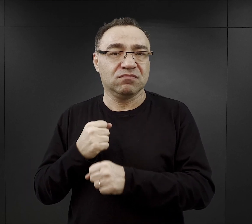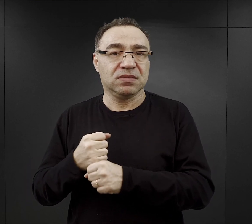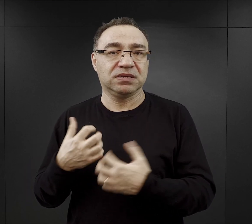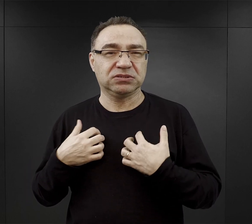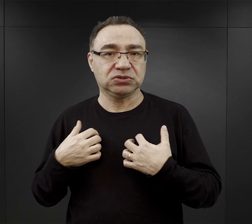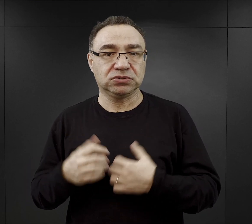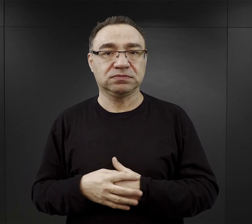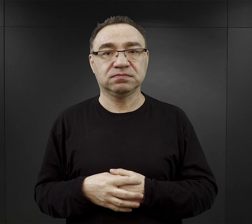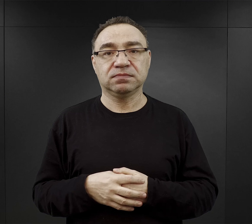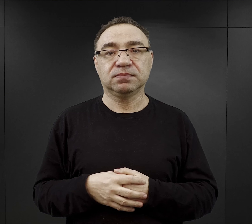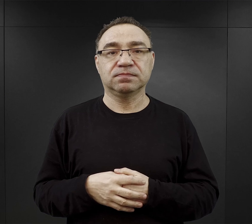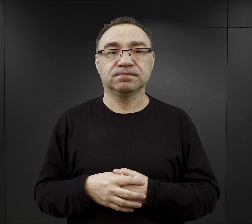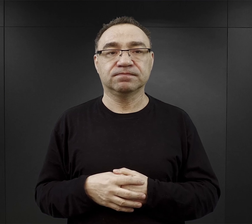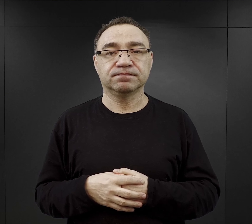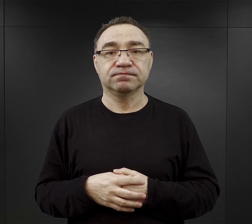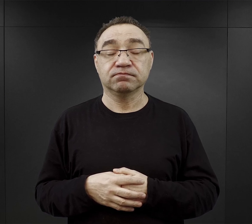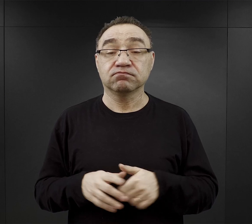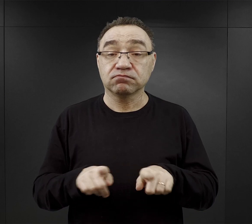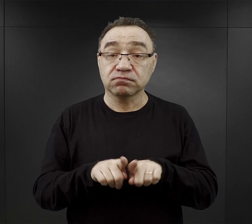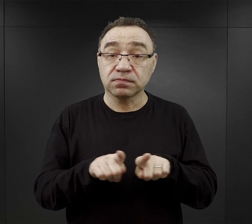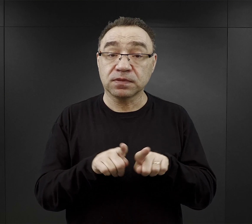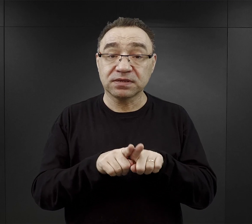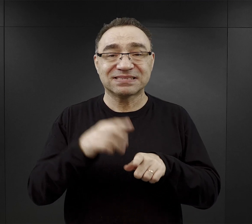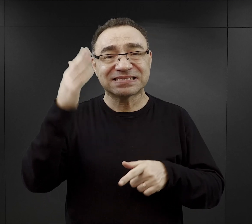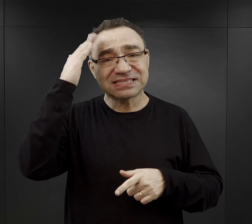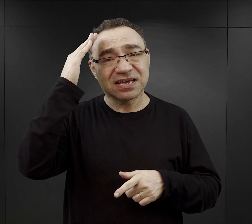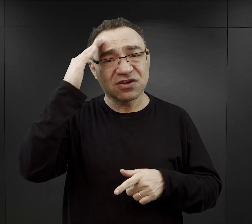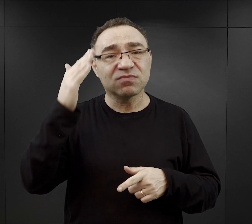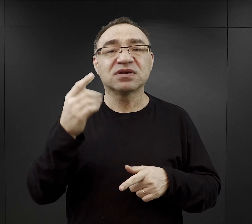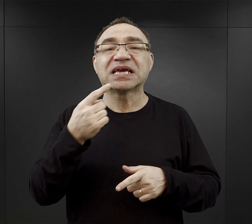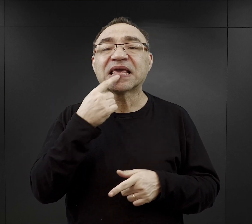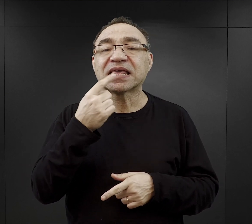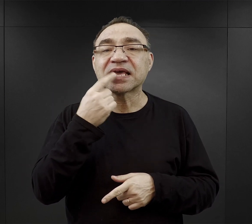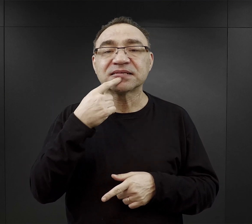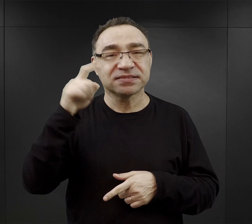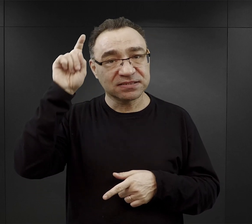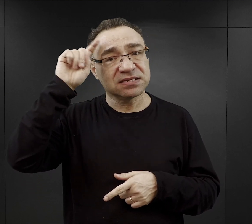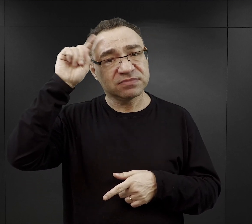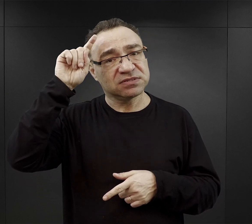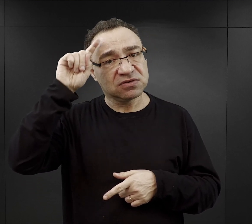Bardzo korzystną była znajomość języka niemieckiego,